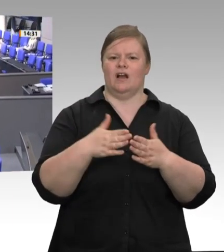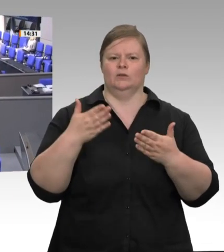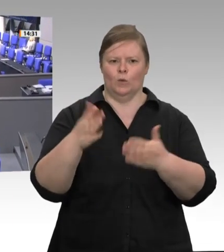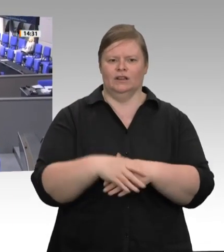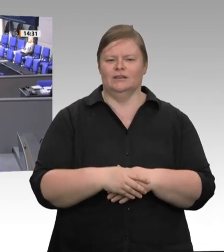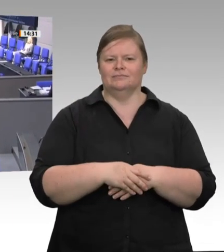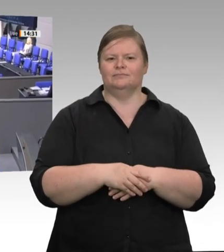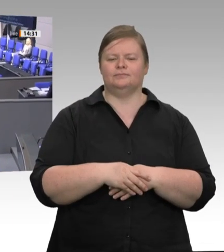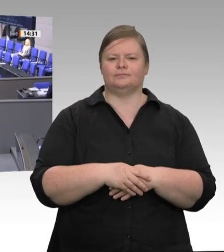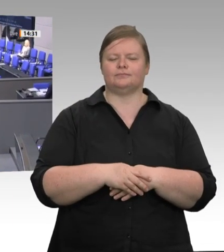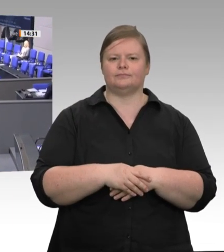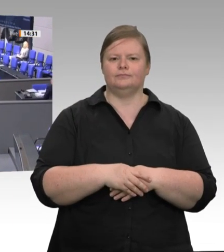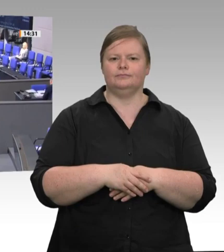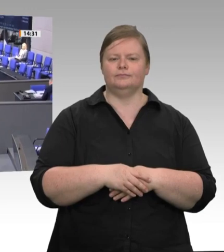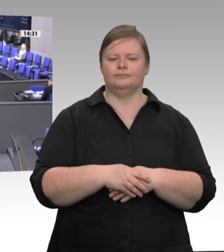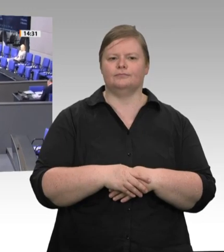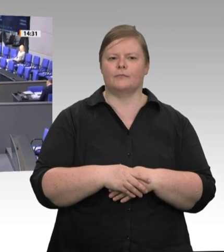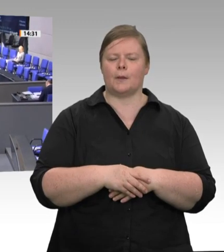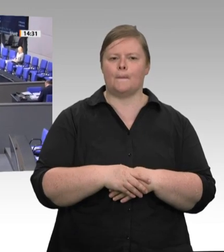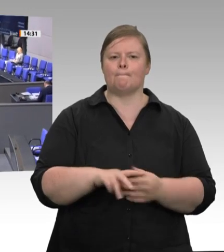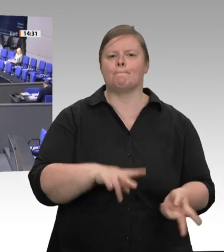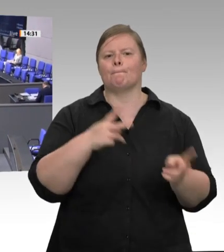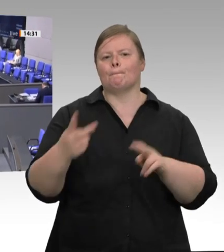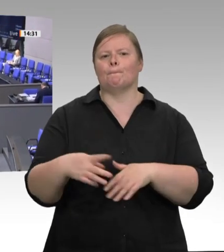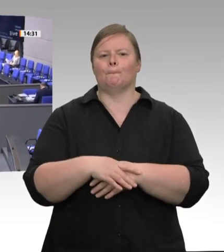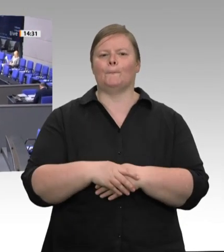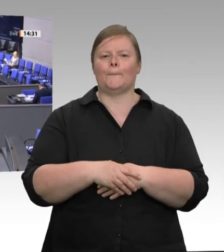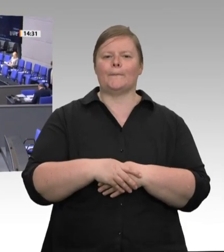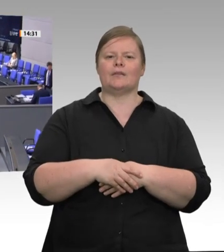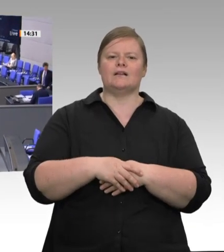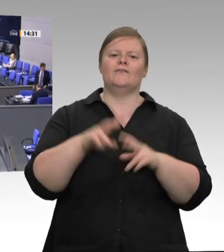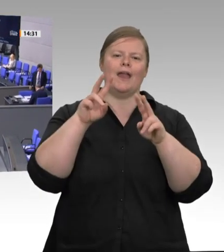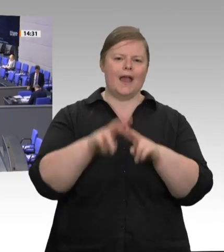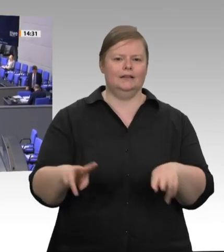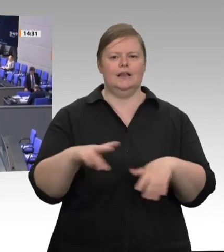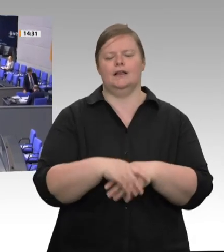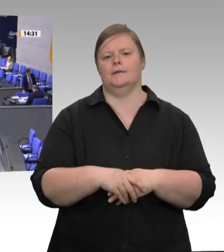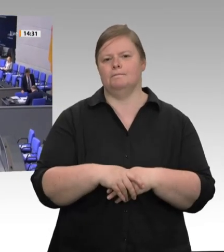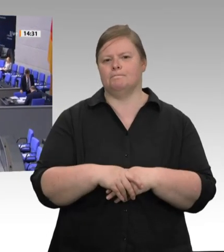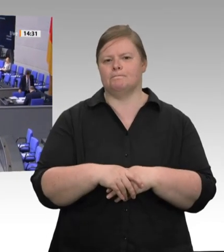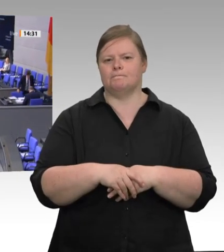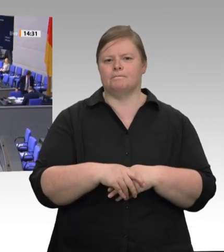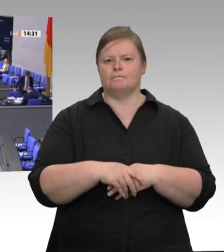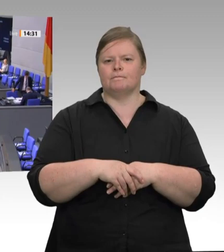Präsidium! Meine Damen! Meine Herren! Wettbewerb ohne Regeln – ich zitiere Ludwig Erhard, den Begründer der sozialen Marktwirtschaft – hat